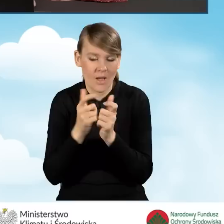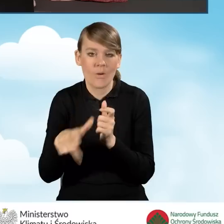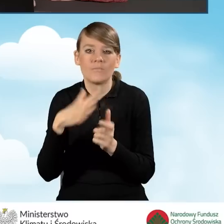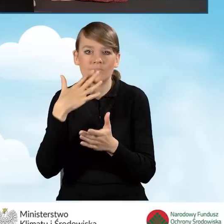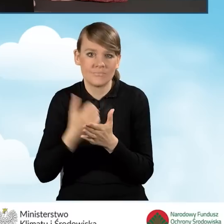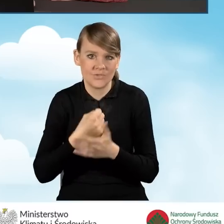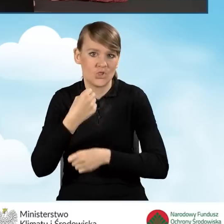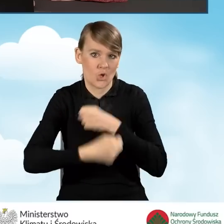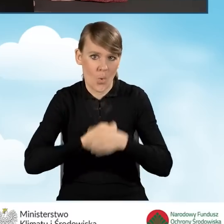na prowadzenie działalności.